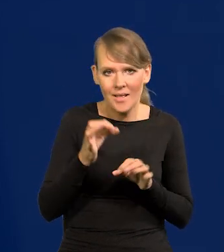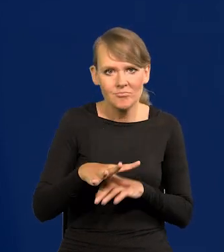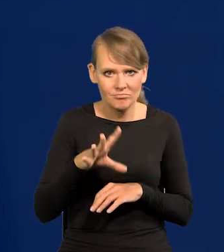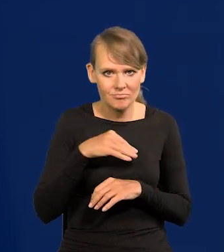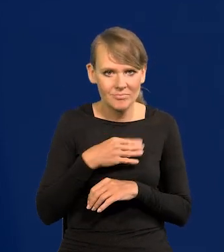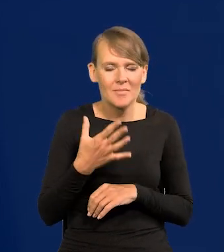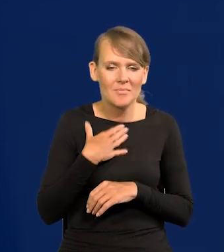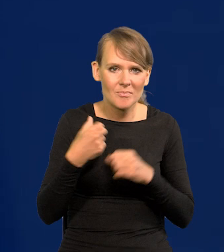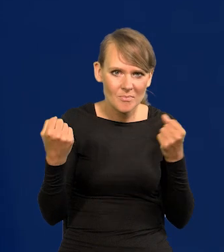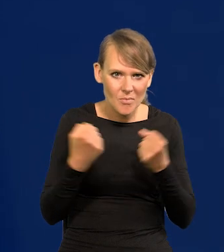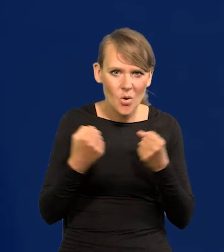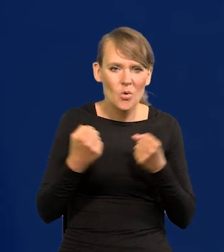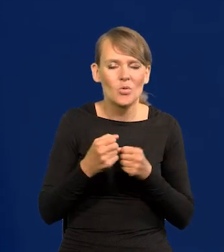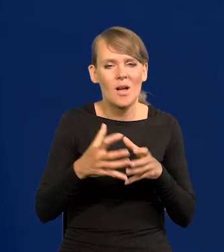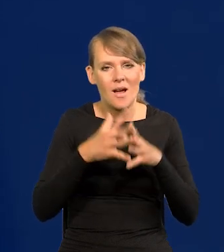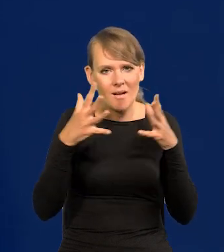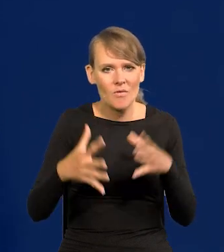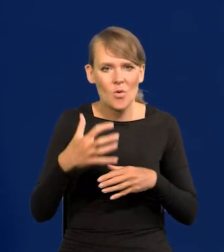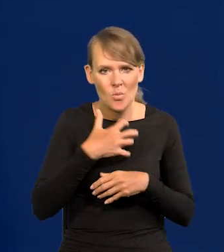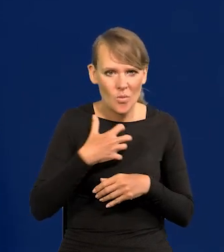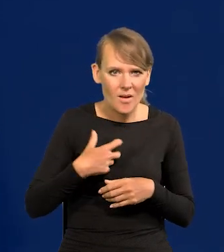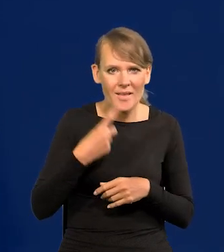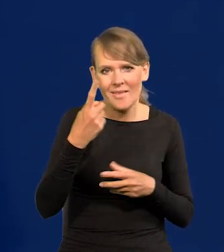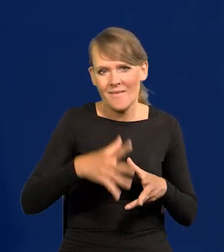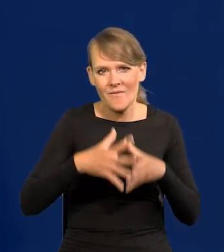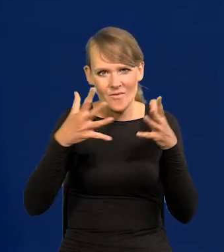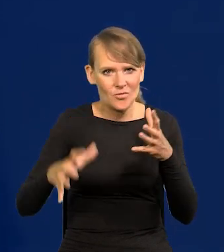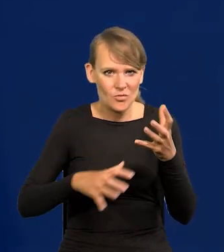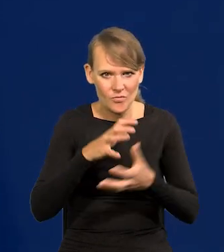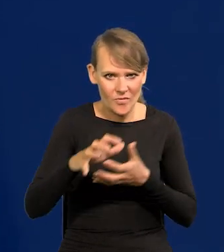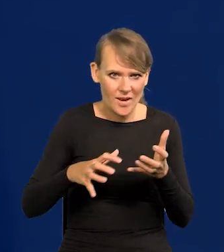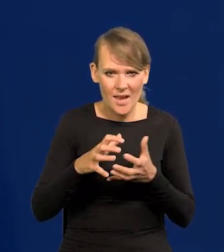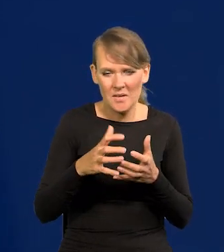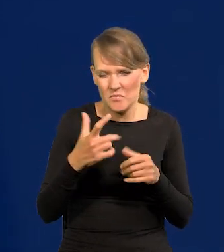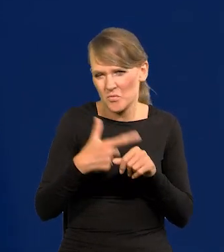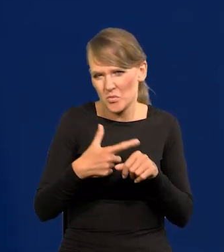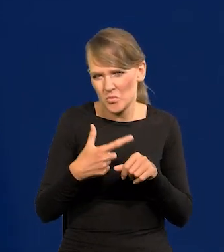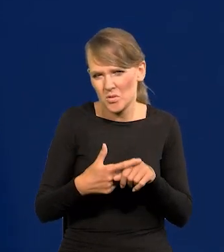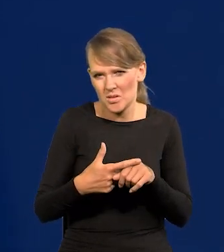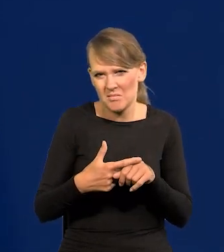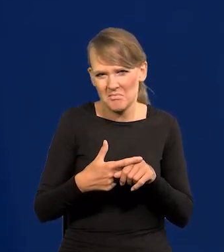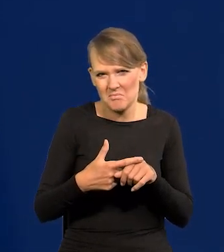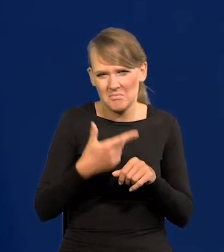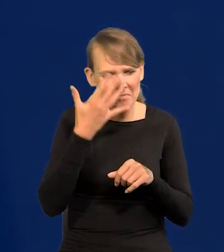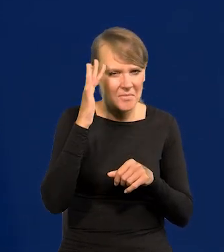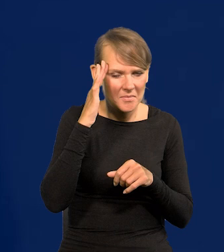Mamy potężną, dużą gospodarkę, jedną z największych na świecie. Dwudziestą czy którąś, nie wiem, jak tam teraz.